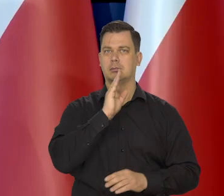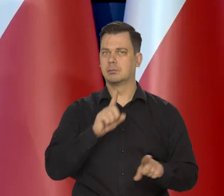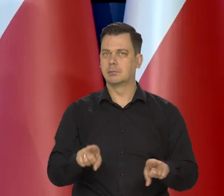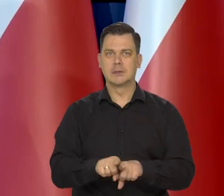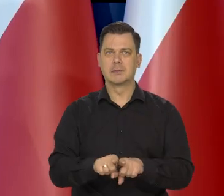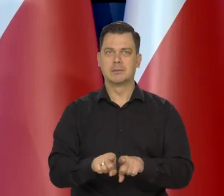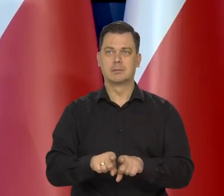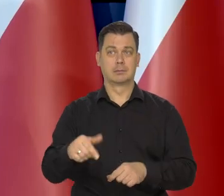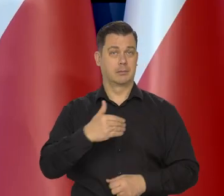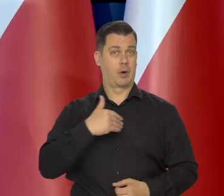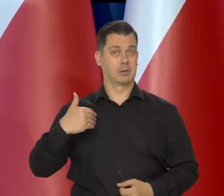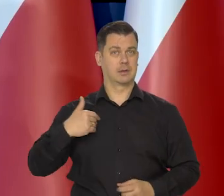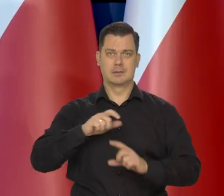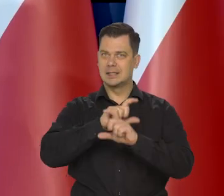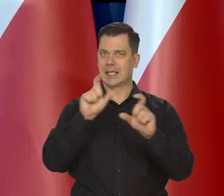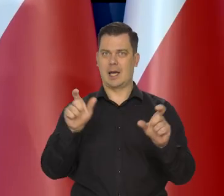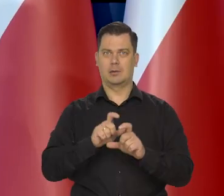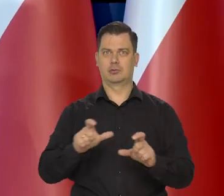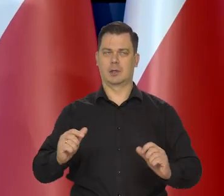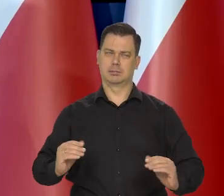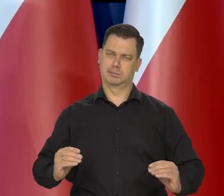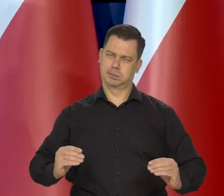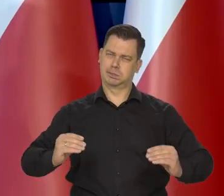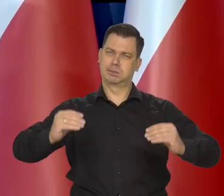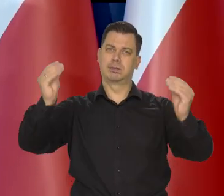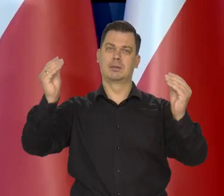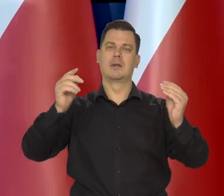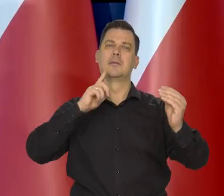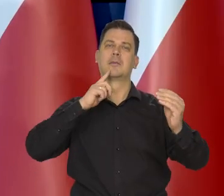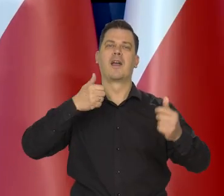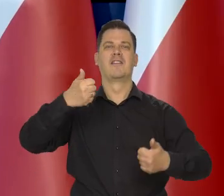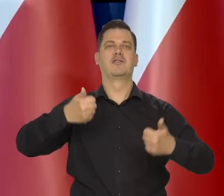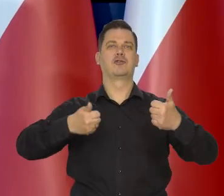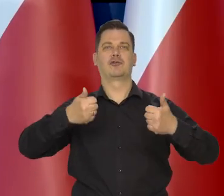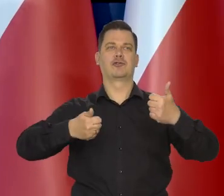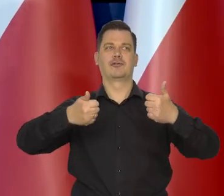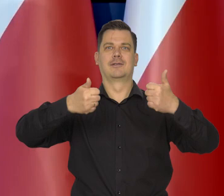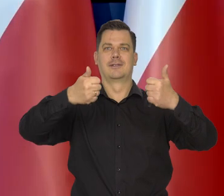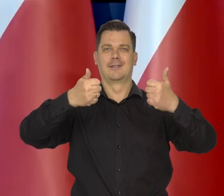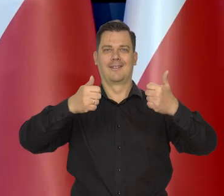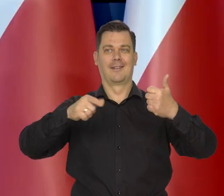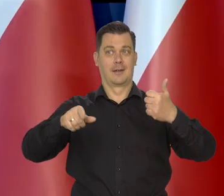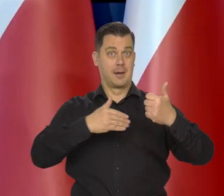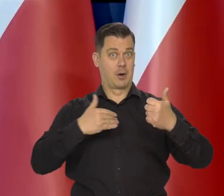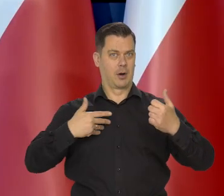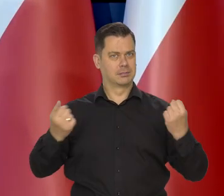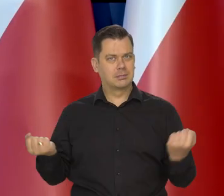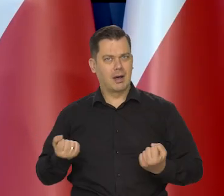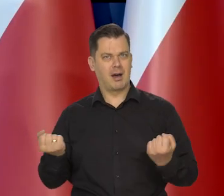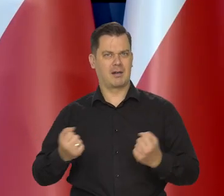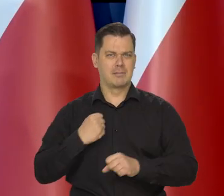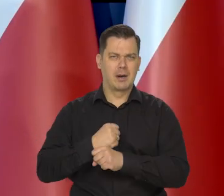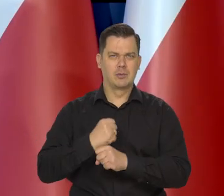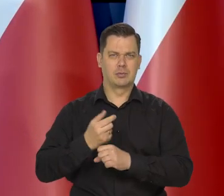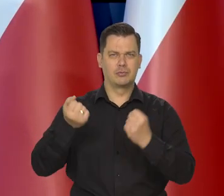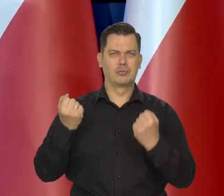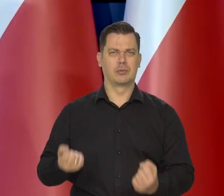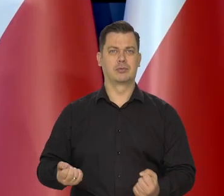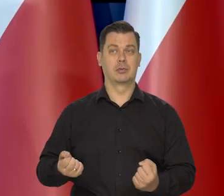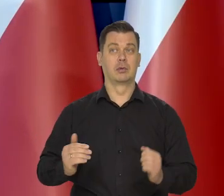My nadal kontynuujemy nasz, że tak powiem pościg. To jest pościg wszystkich Polaków pracujących, ciężko pracujących,